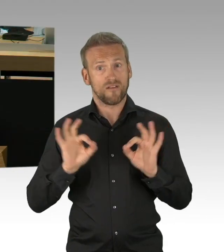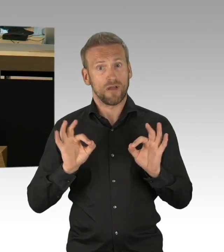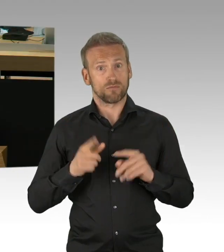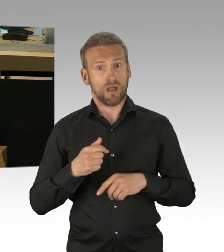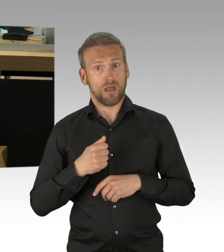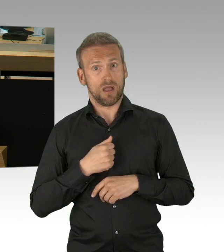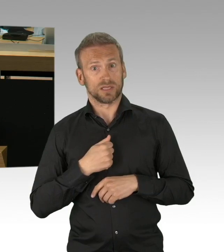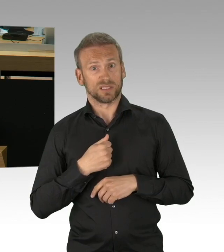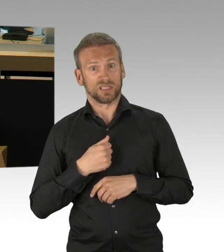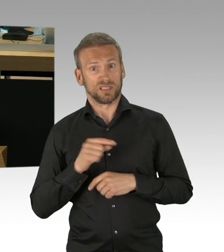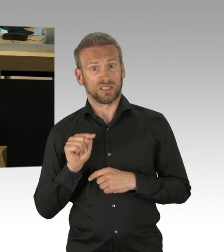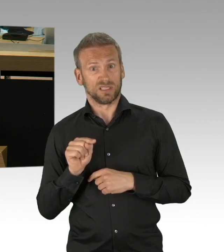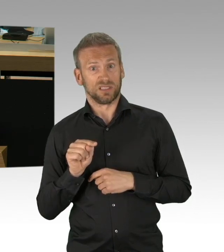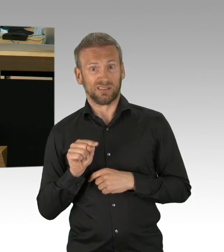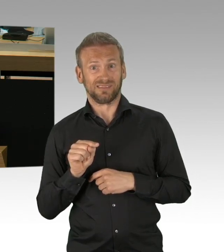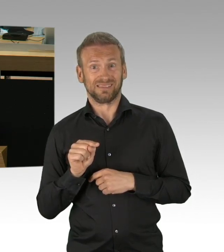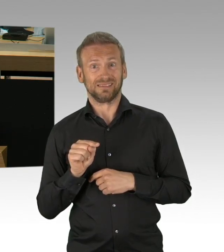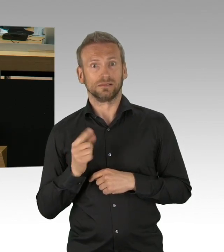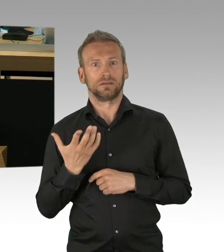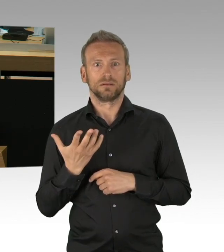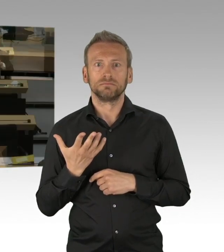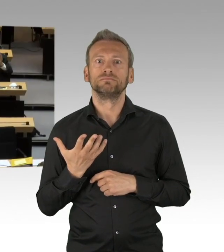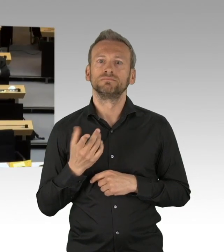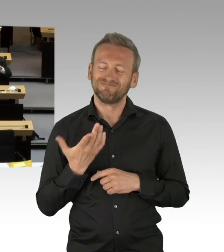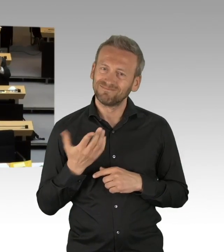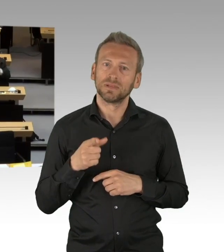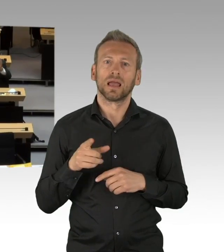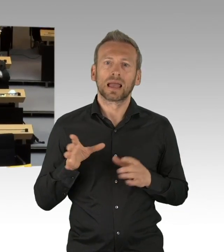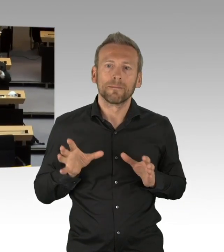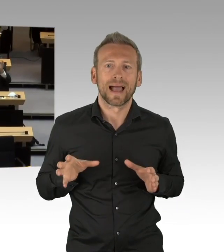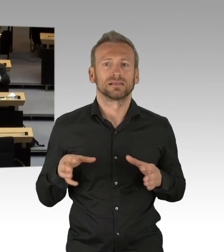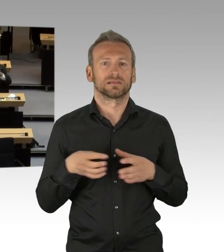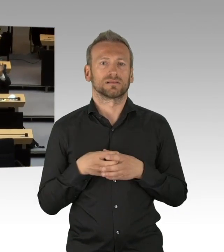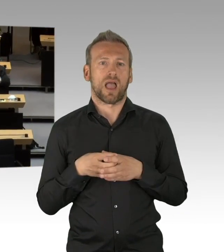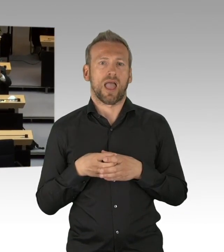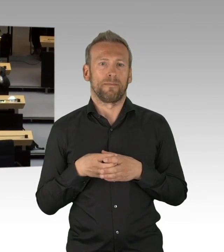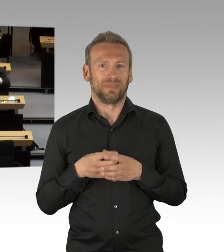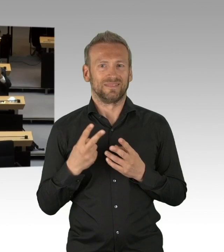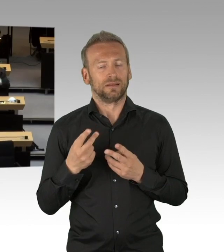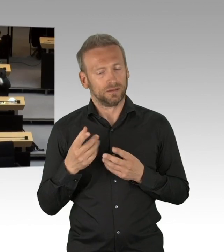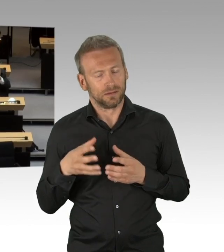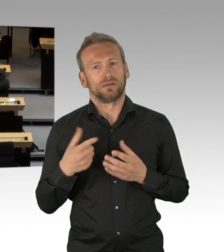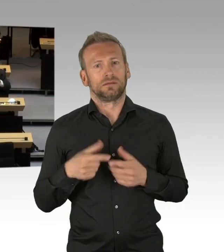(Beifall)